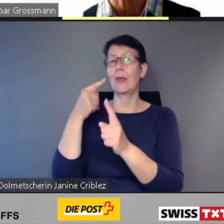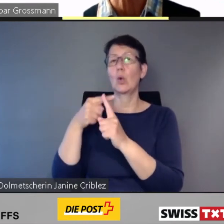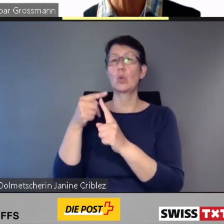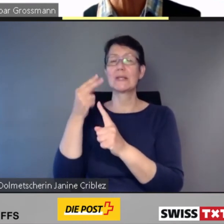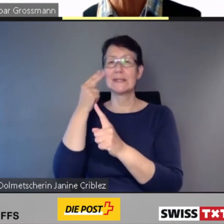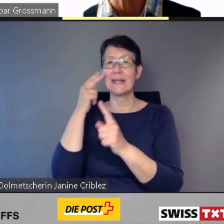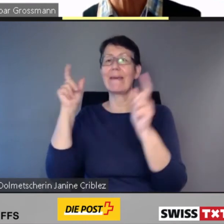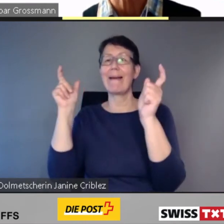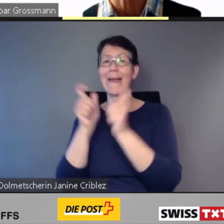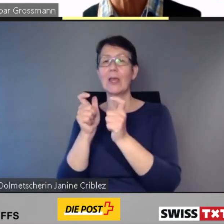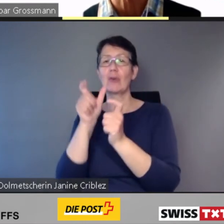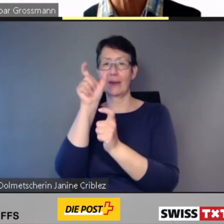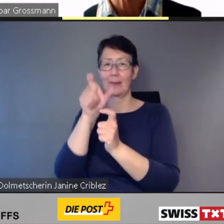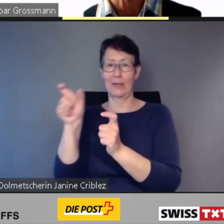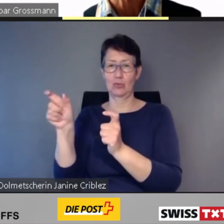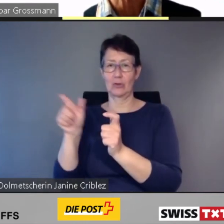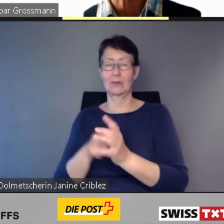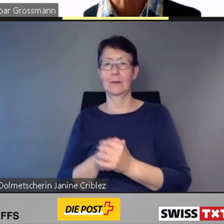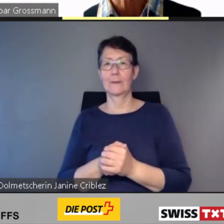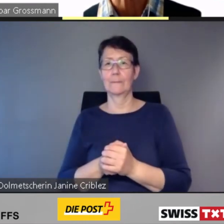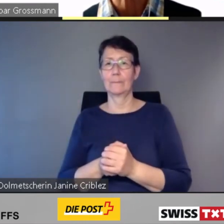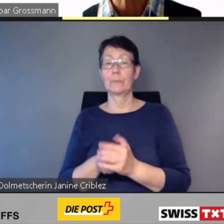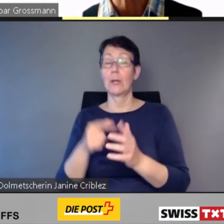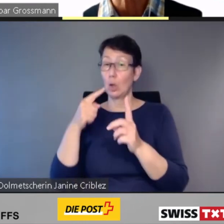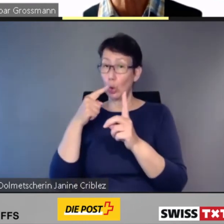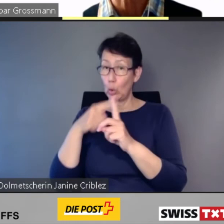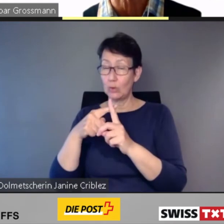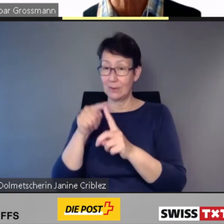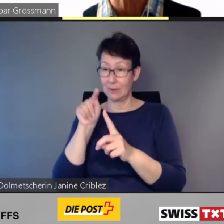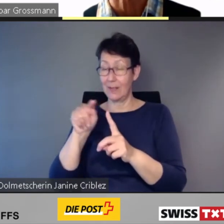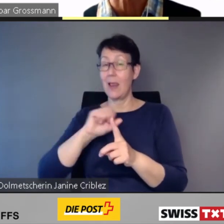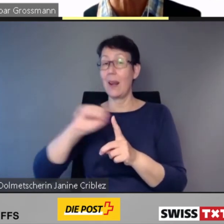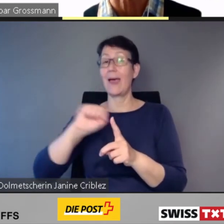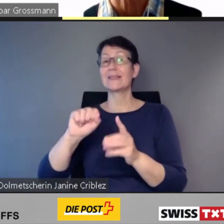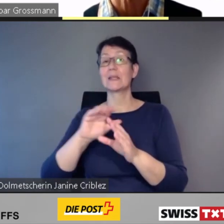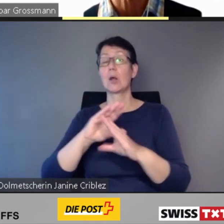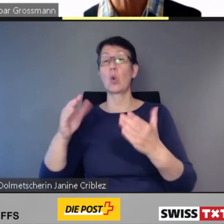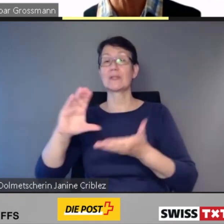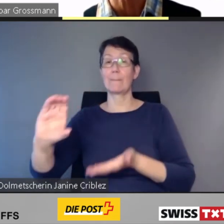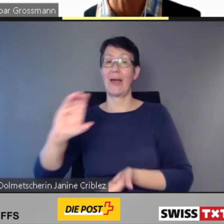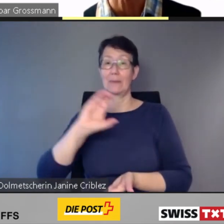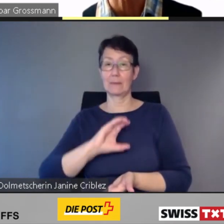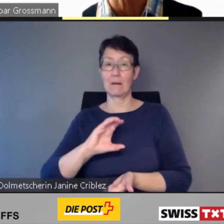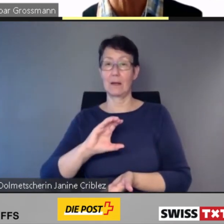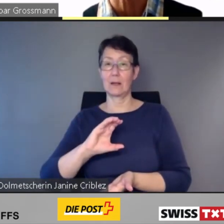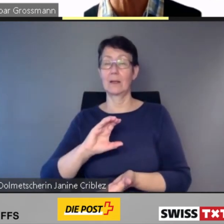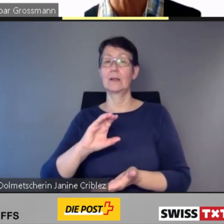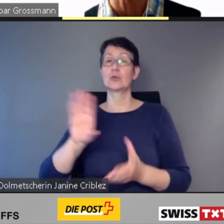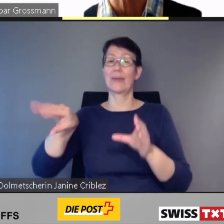eine wertvolle Unterstützung für blinde und Sehbehinderte Menschen. Sie leistet einen grossen Beitrag zur Inklusion im öffentlichen Verkehr.